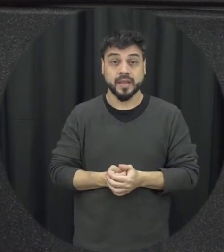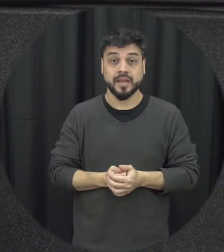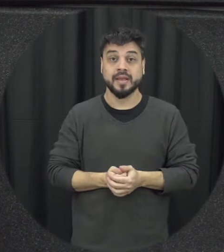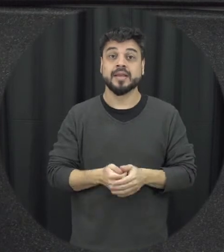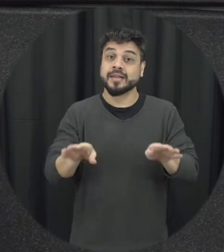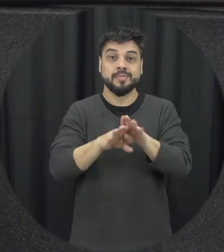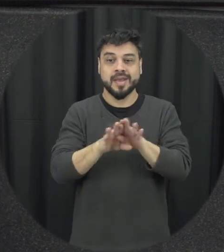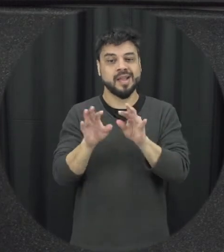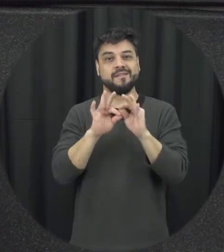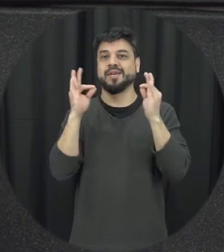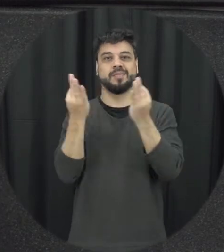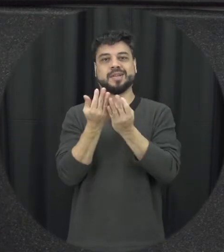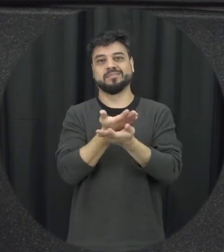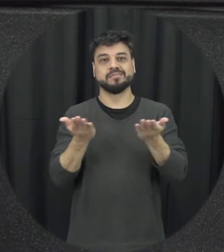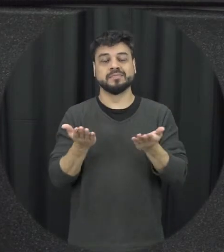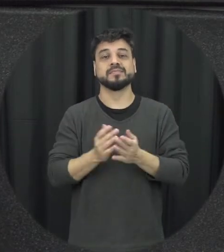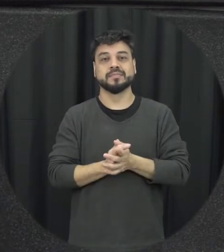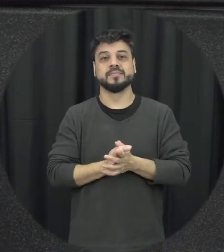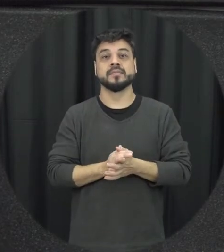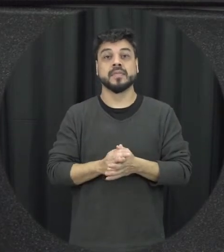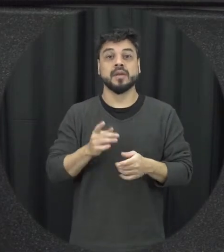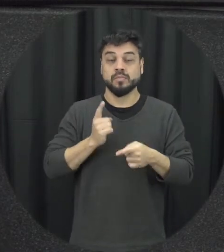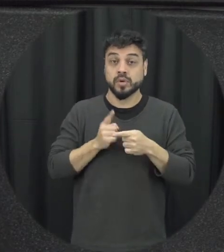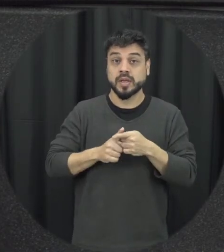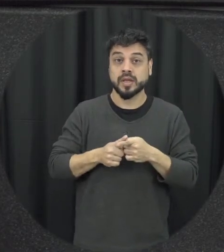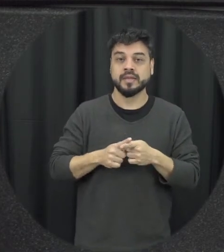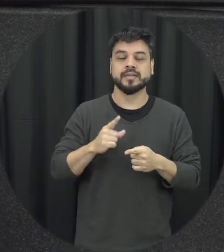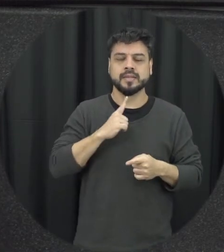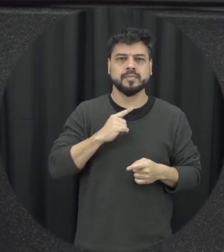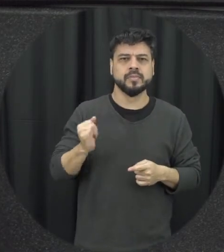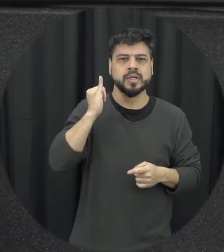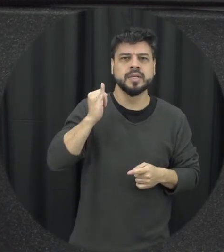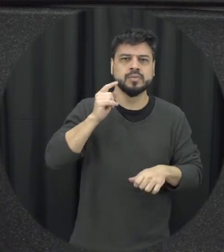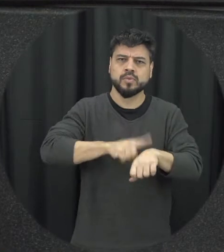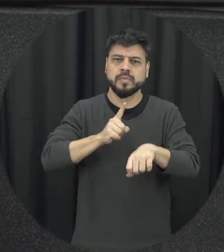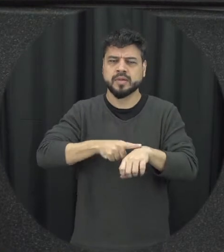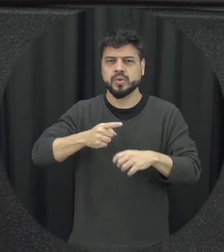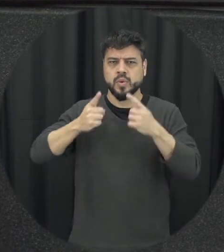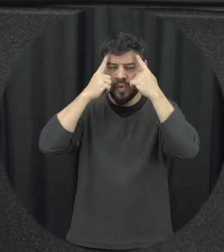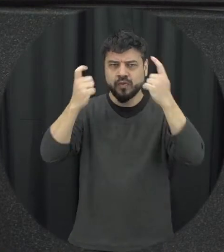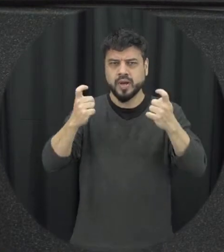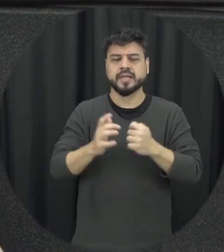porque um aspecto importante que acontece quando a gente tem uma situação de violência quando essa